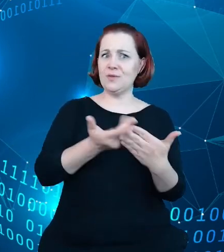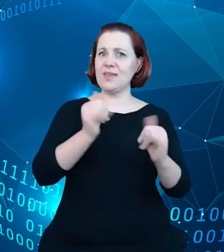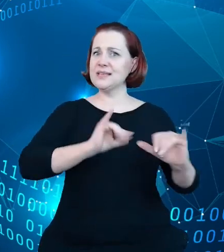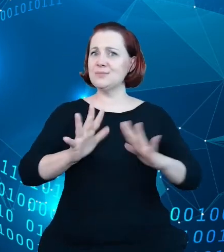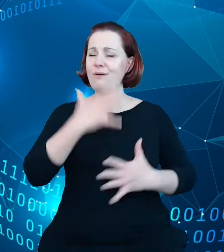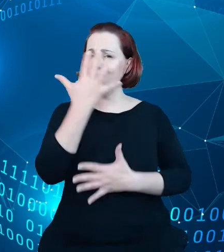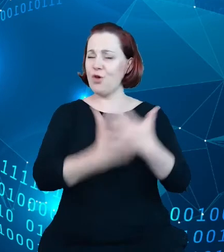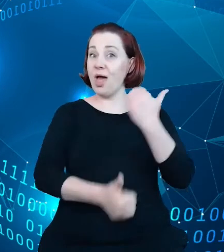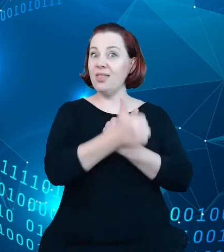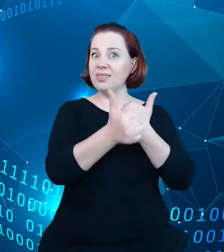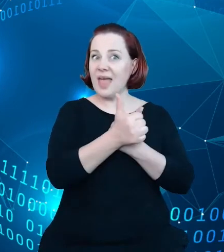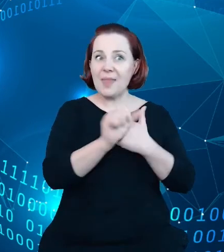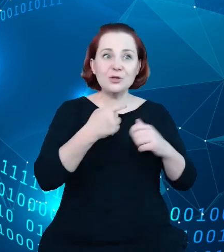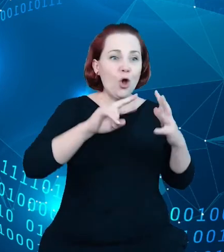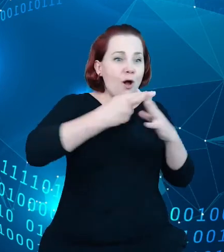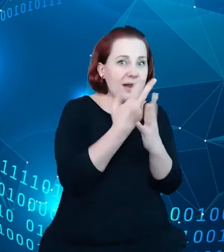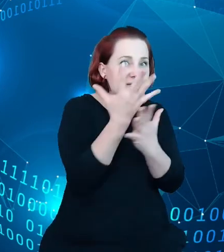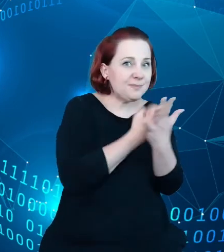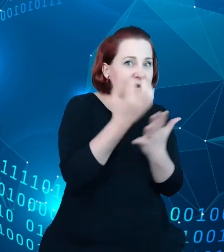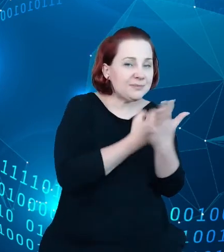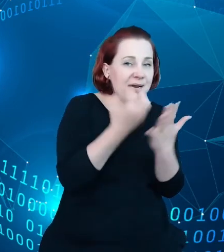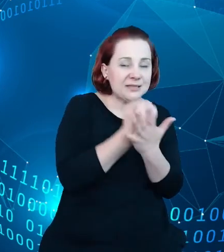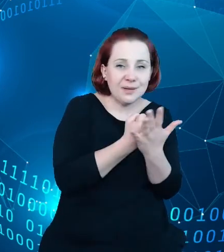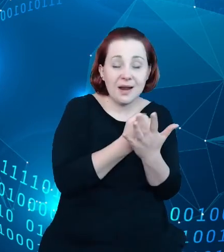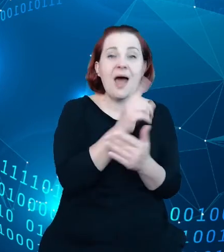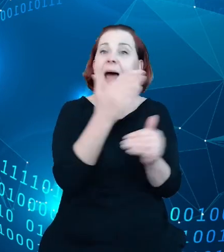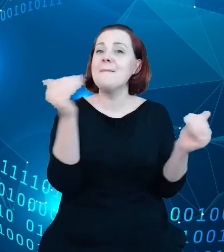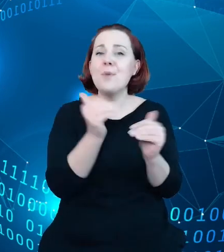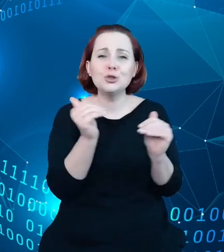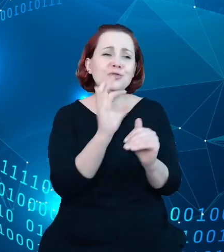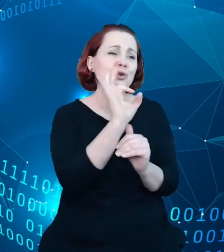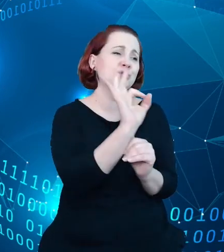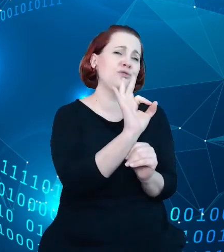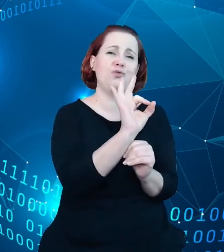rejestrze, a tych możliwości, potencjału prezentacji i wykorzystania tych danych